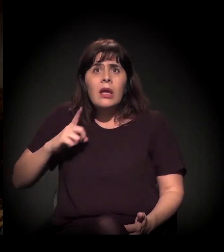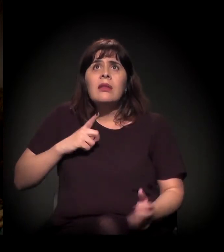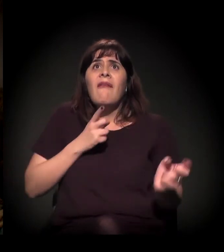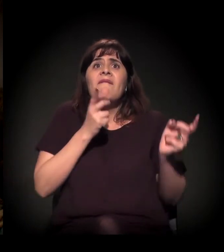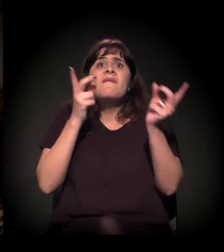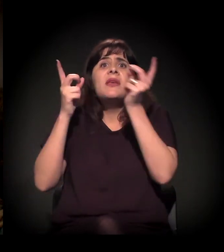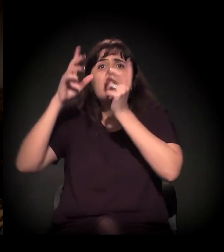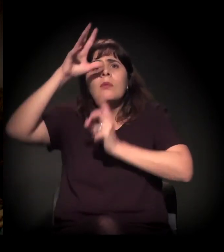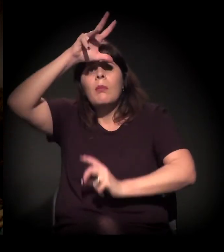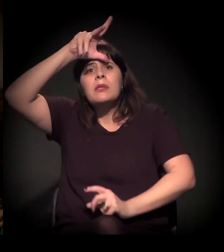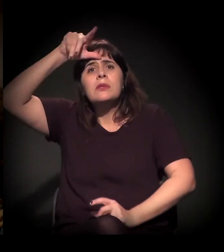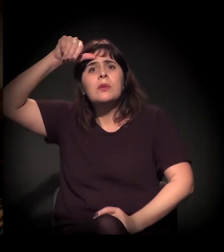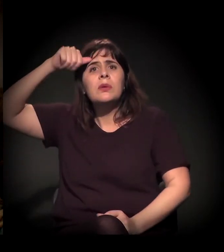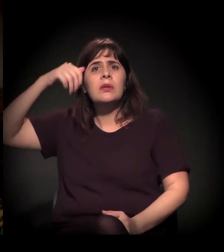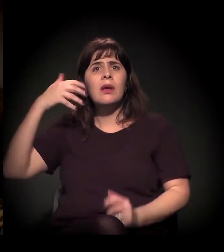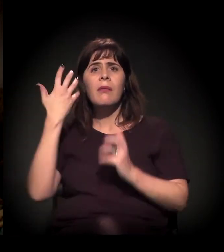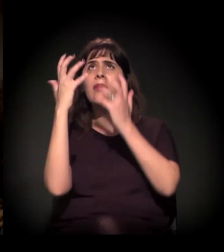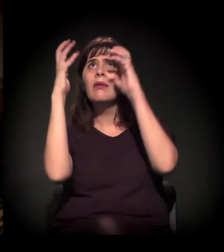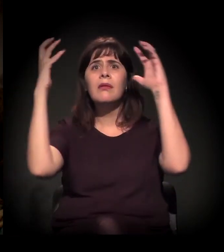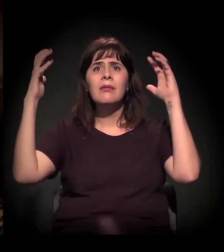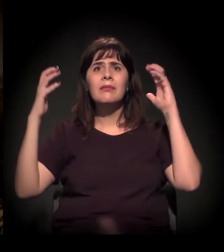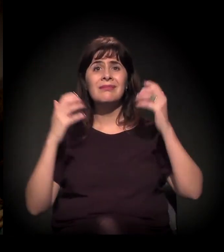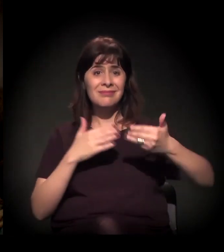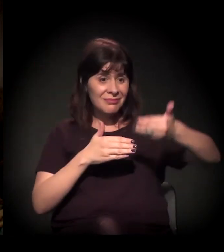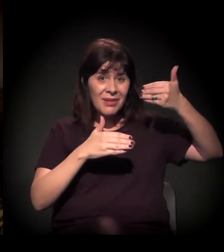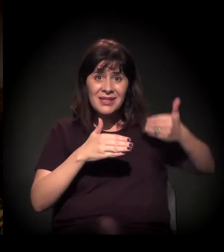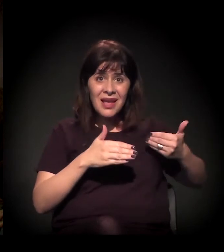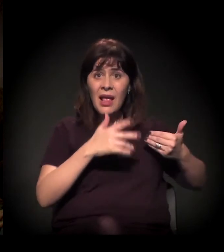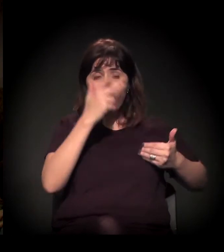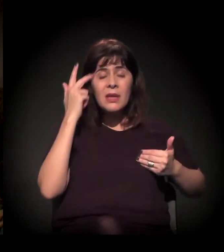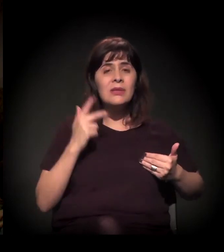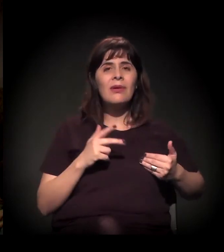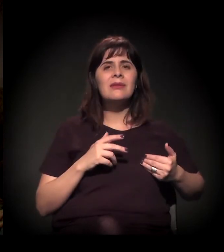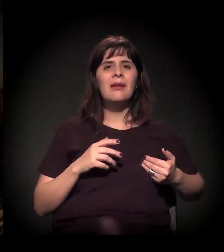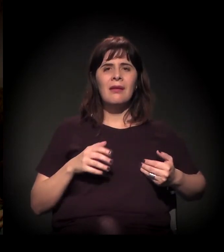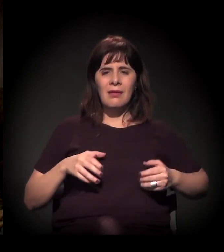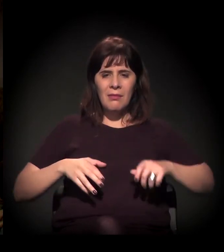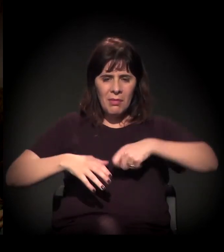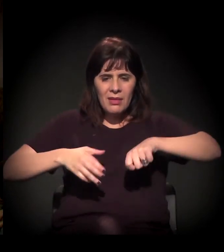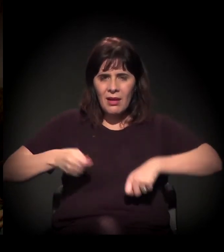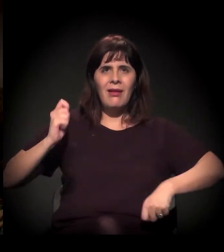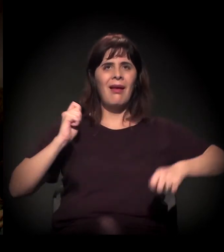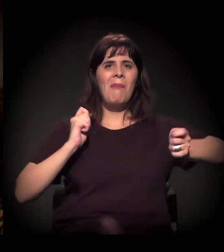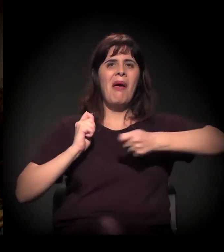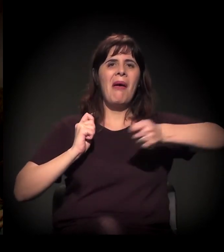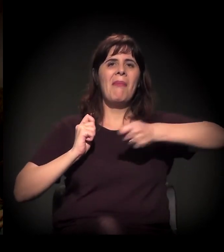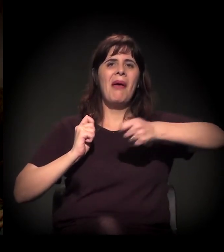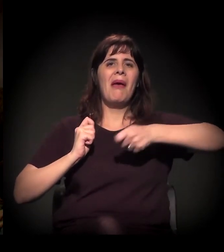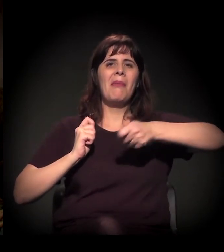Num passado bem próximo, as pessoas batiam panelas por 20 centavos de aumento de uma passagem de ônibus e,